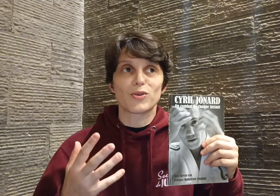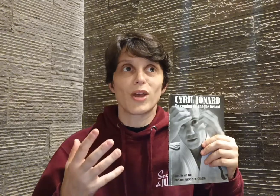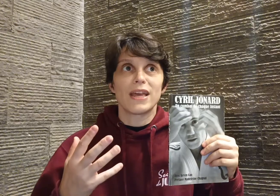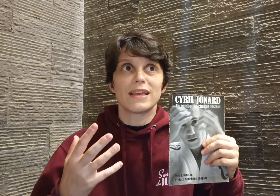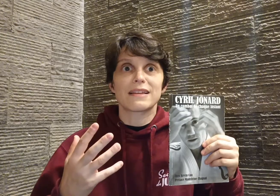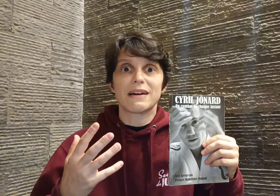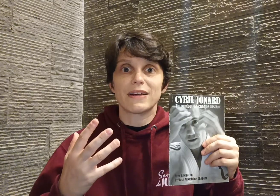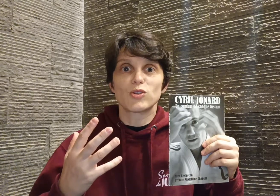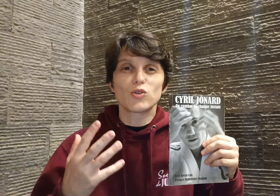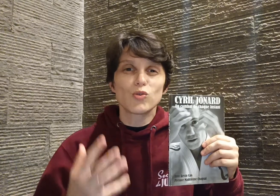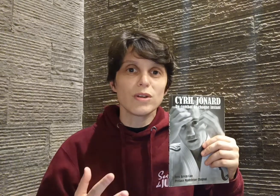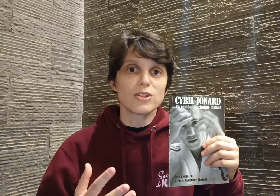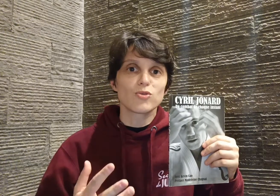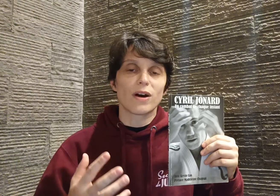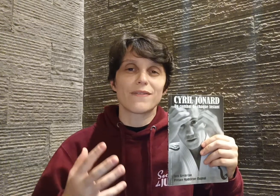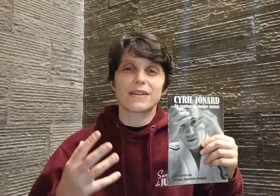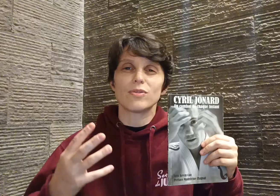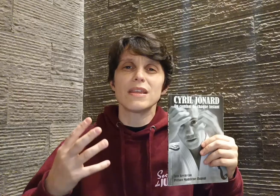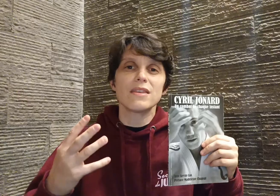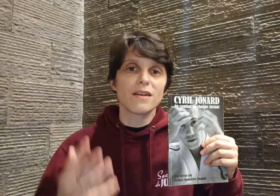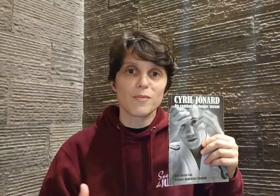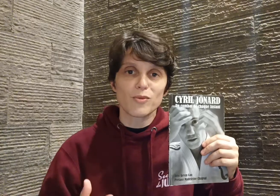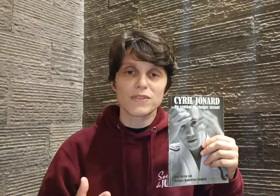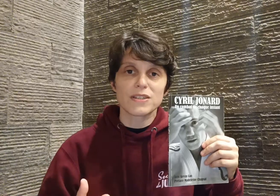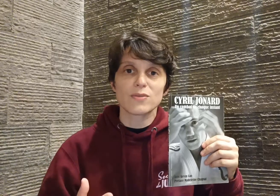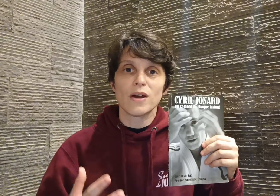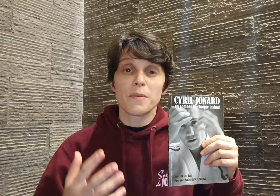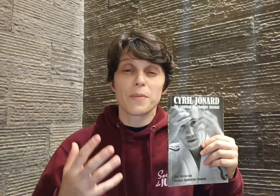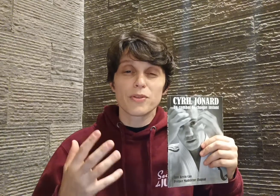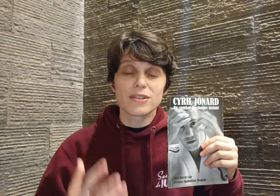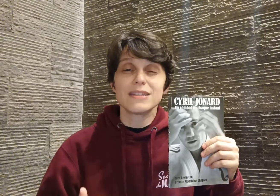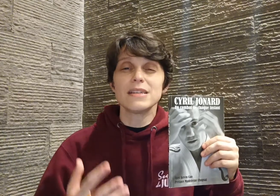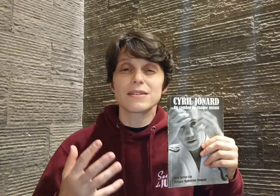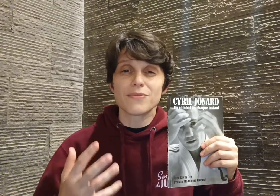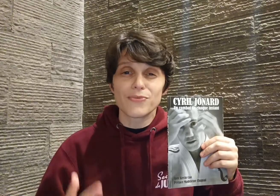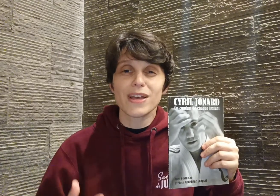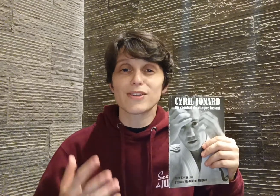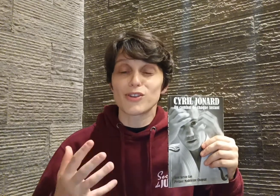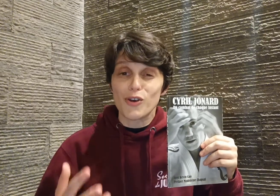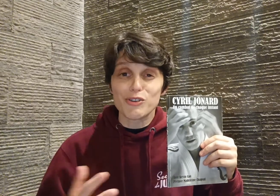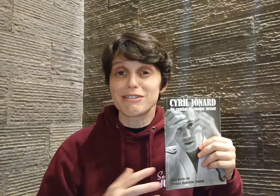qu'il travaille tous les jours avec une énorme conviction, pendant dix, vingt, trente ans,